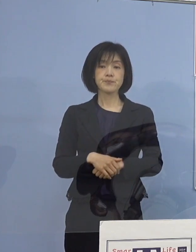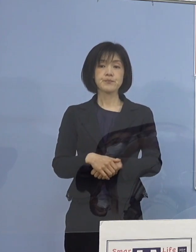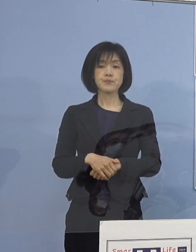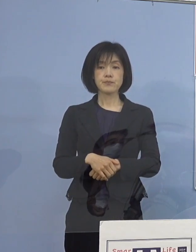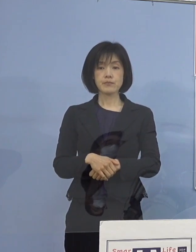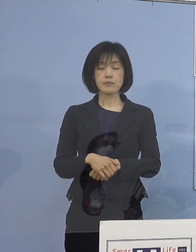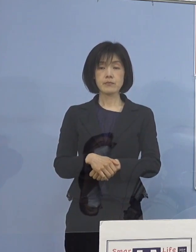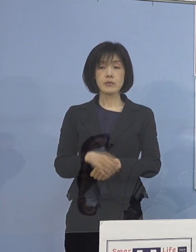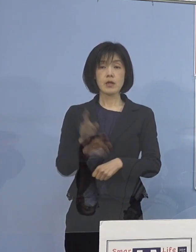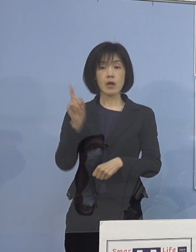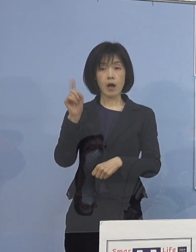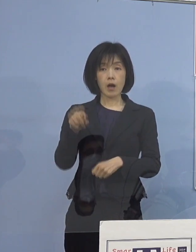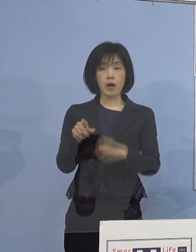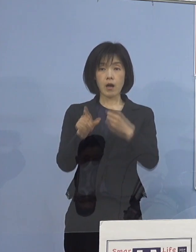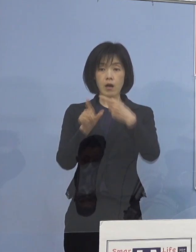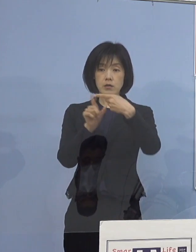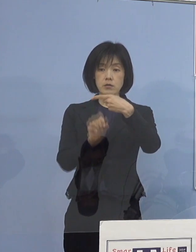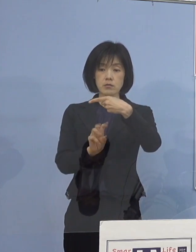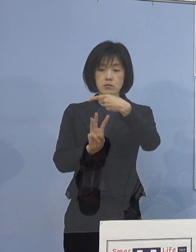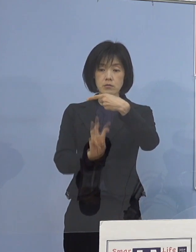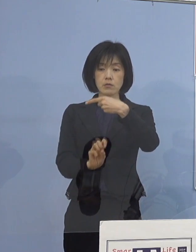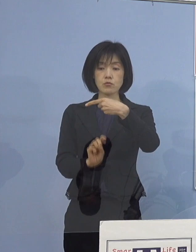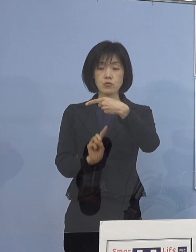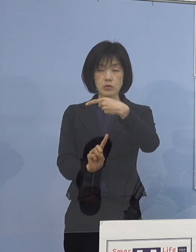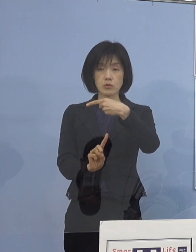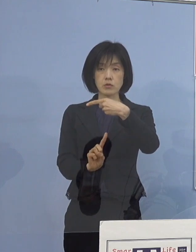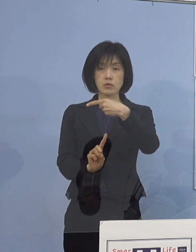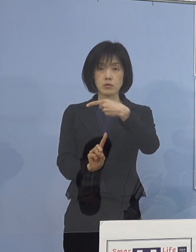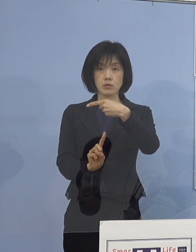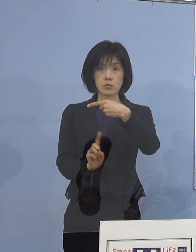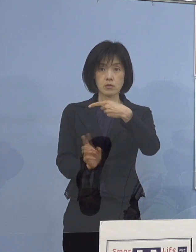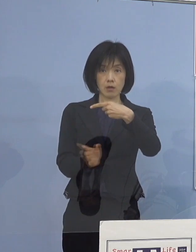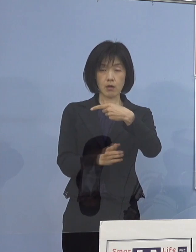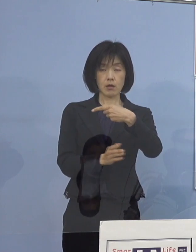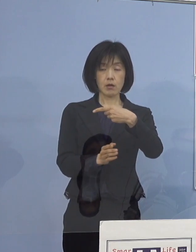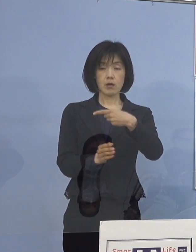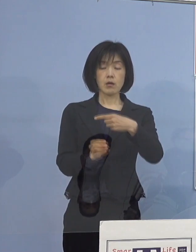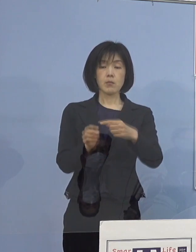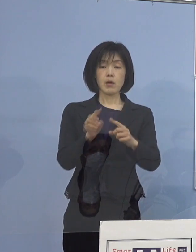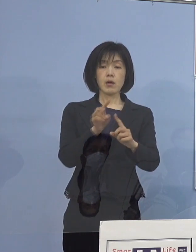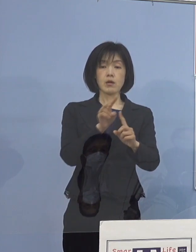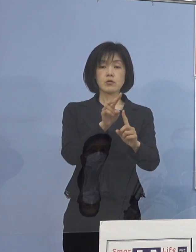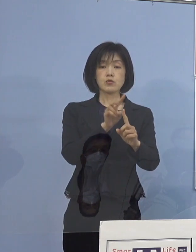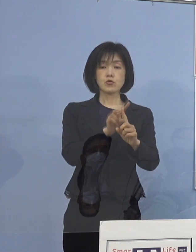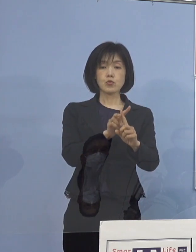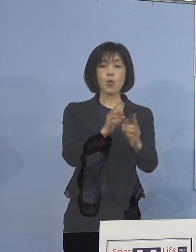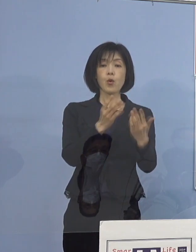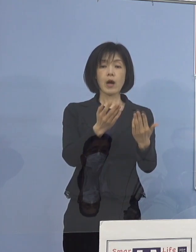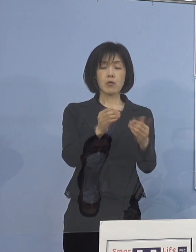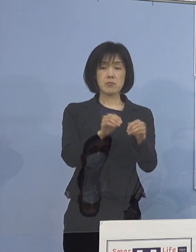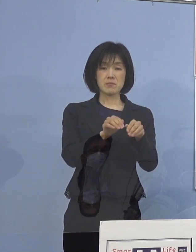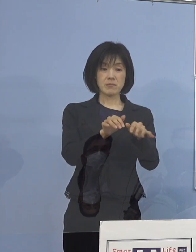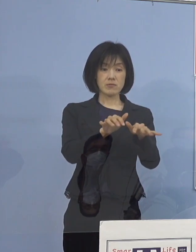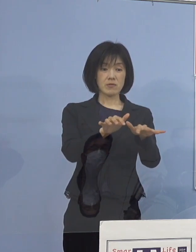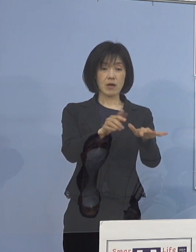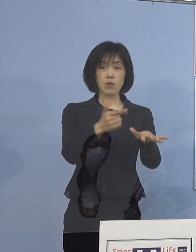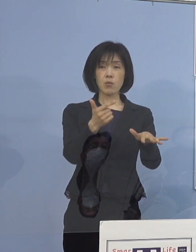明日1月31日ですね 特に小学校に感染が拡がっておりますので